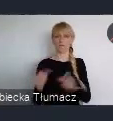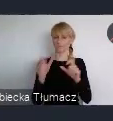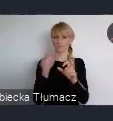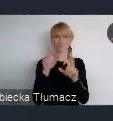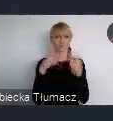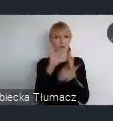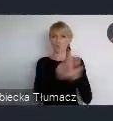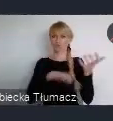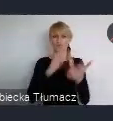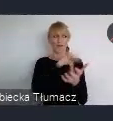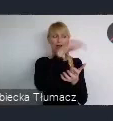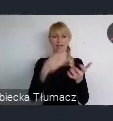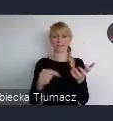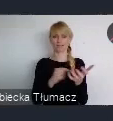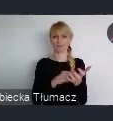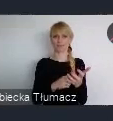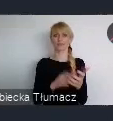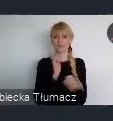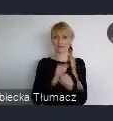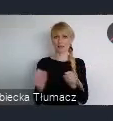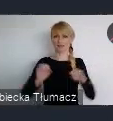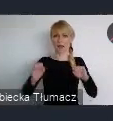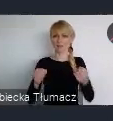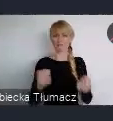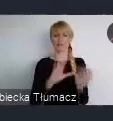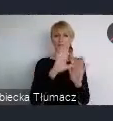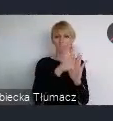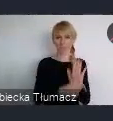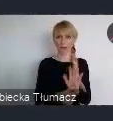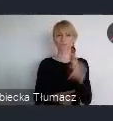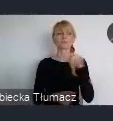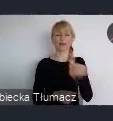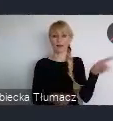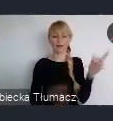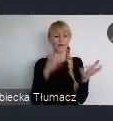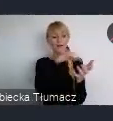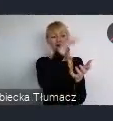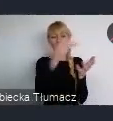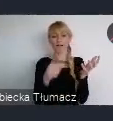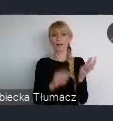Ale wielu tych najbardziej aktywnych, tak naprawdę będą tutaj w Katowicach.